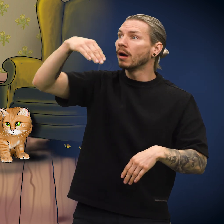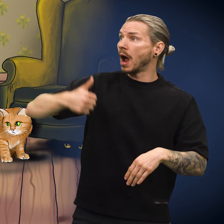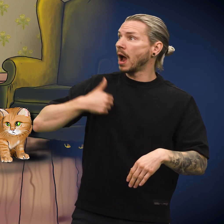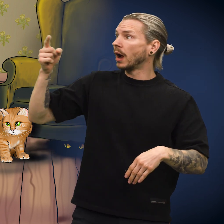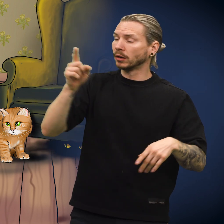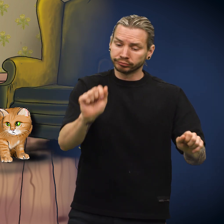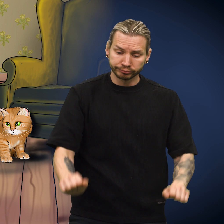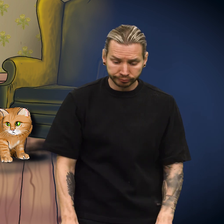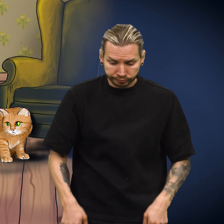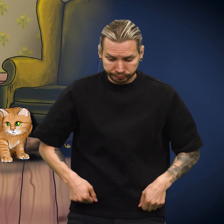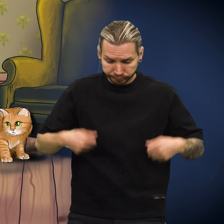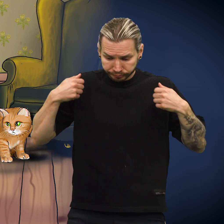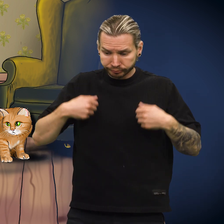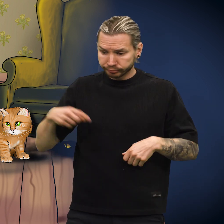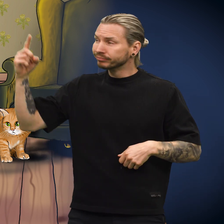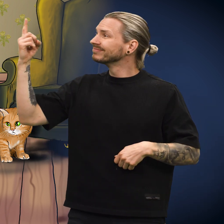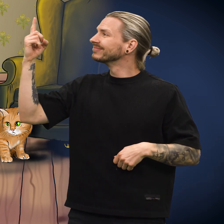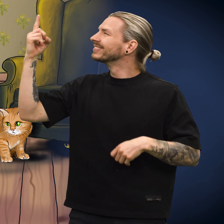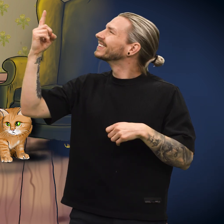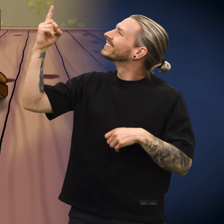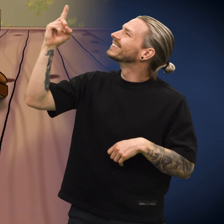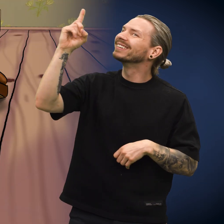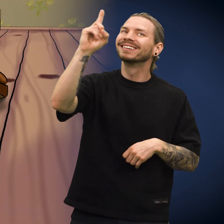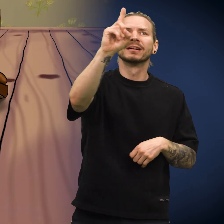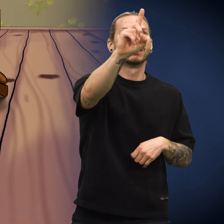Herren kledde på seg, og så gikk han ut.